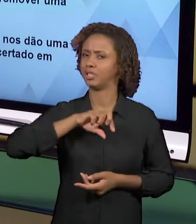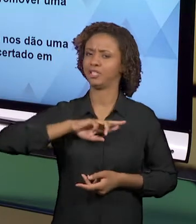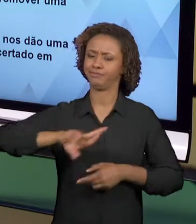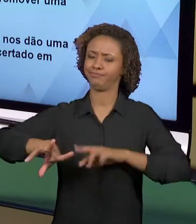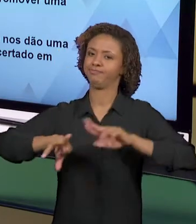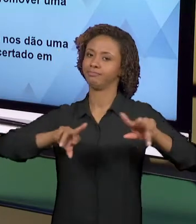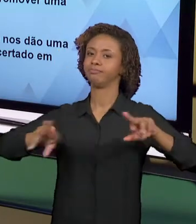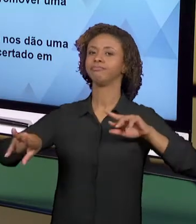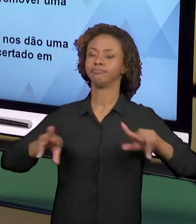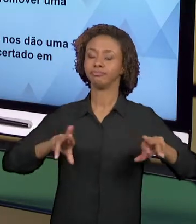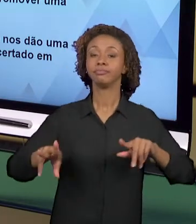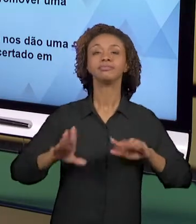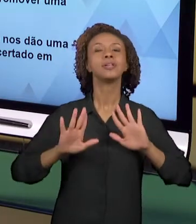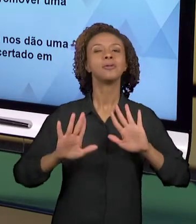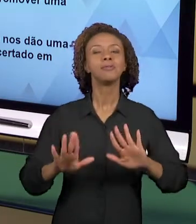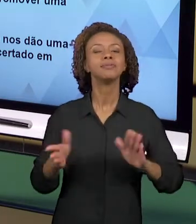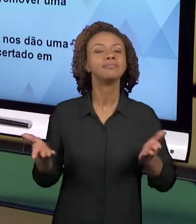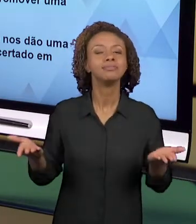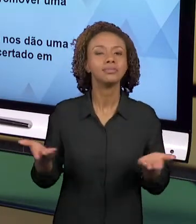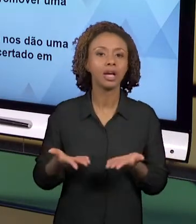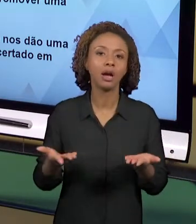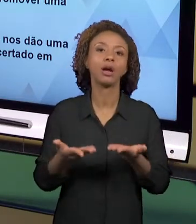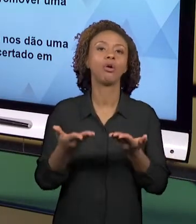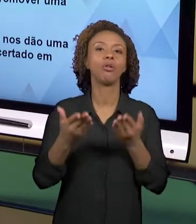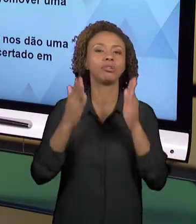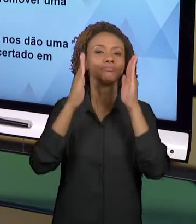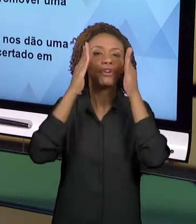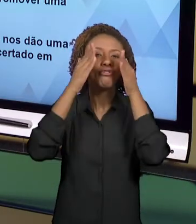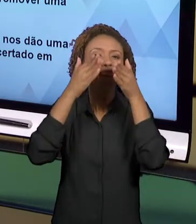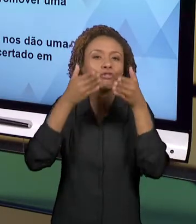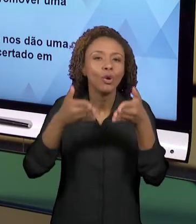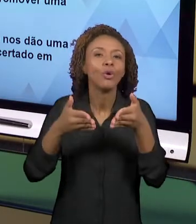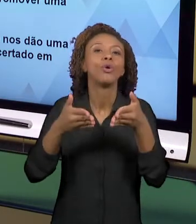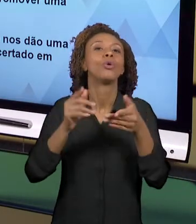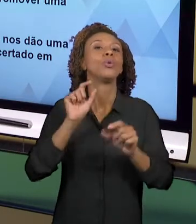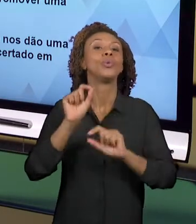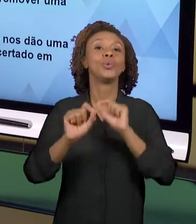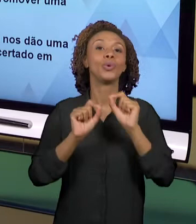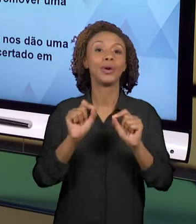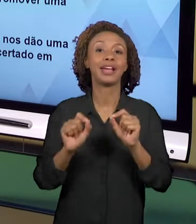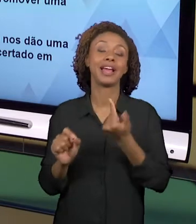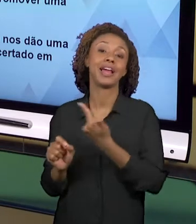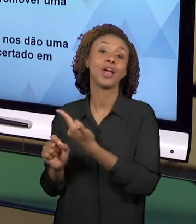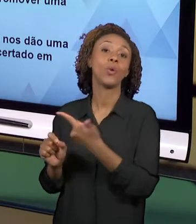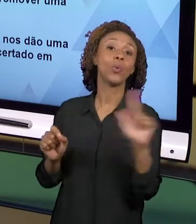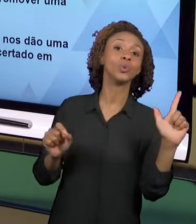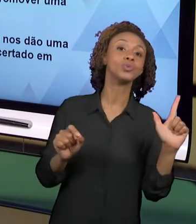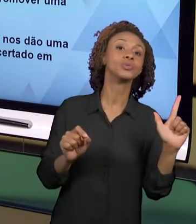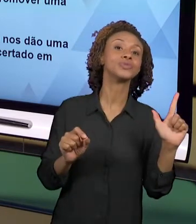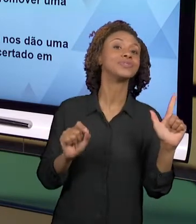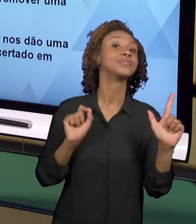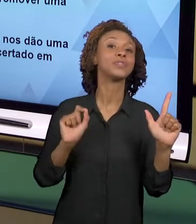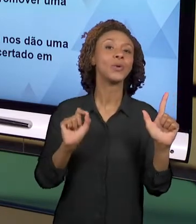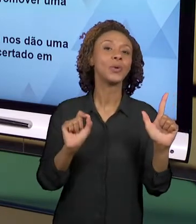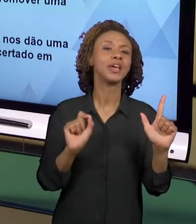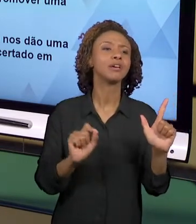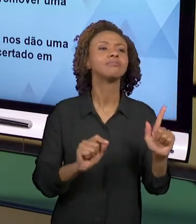OLHAR UM POUCO MAIS PARA O OUTRO LADO QUE É O LADO DAS POSSIBILIDADES. O QUE A GENTE GANHA? O